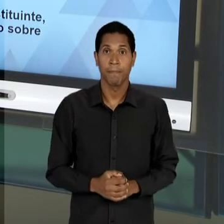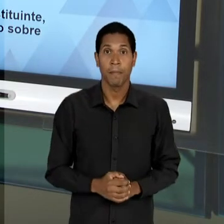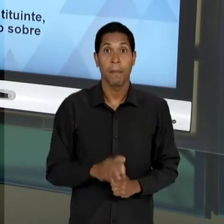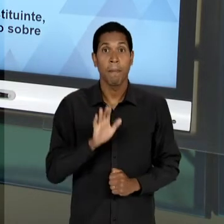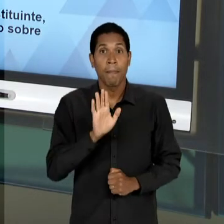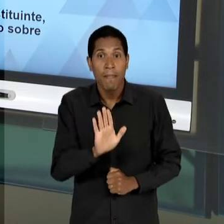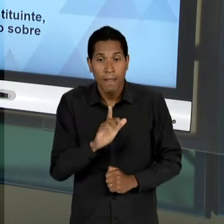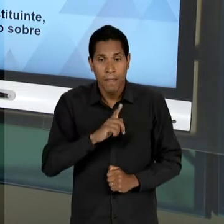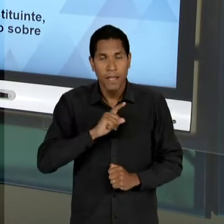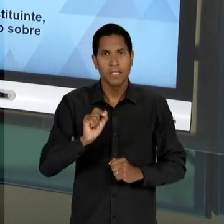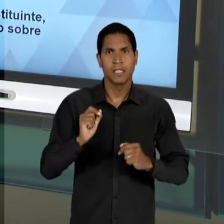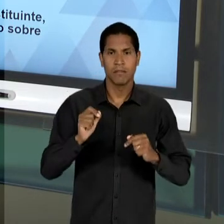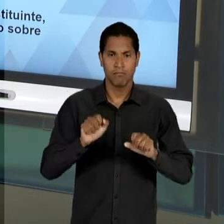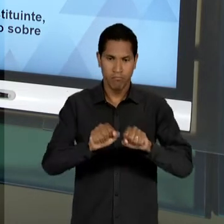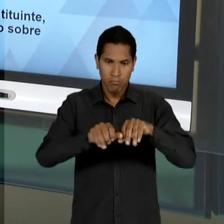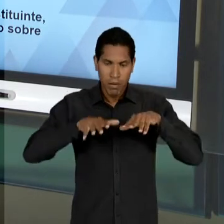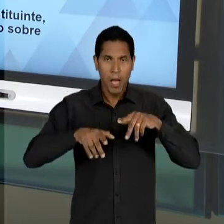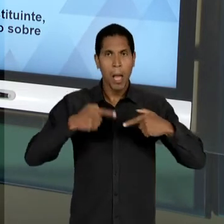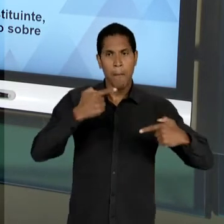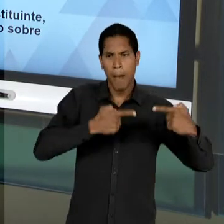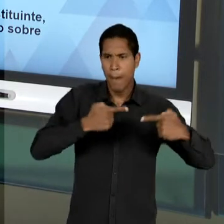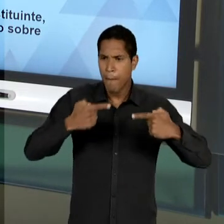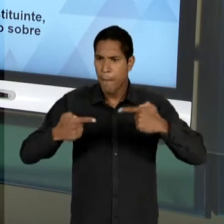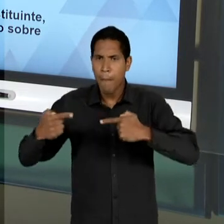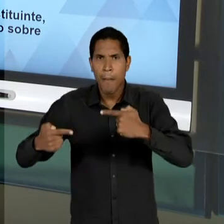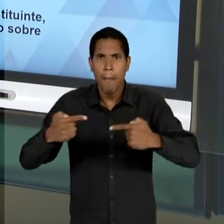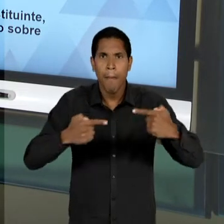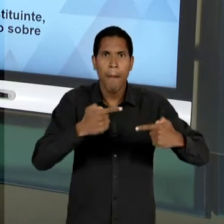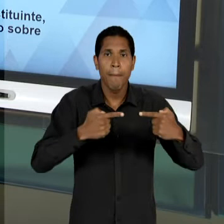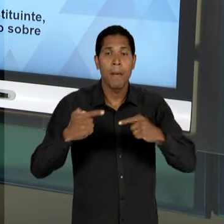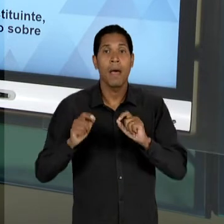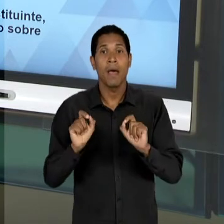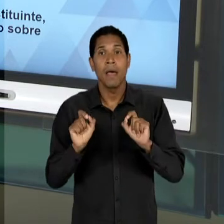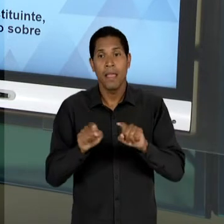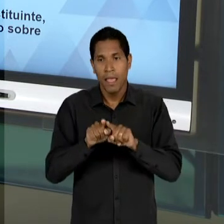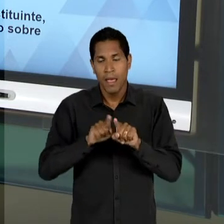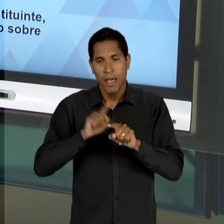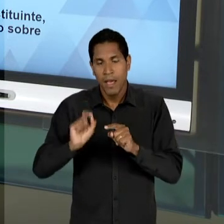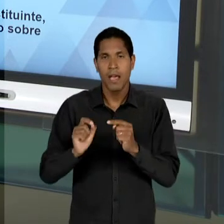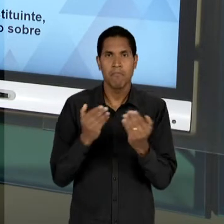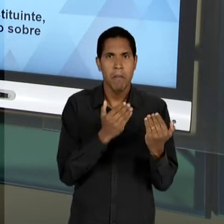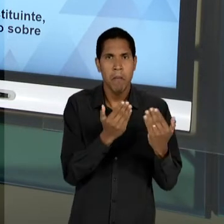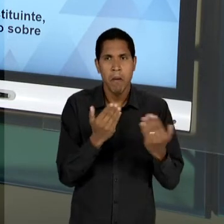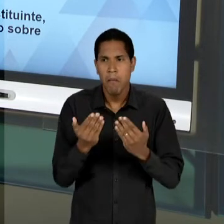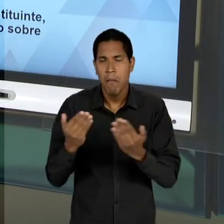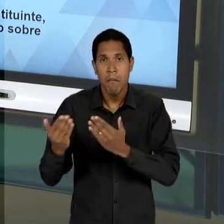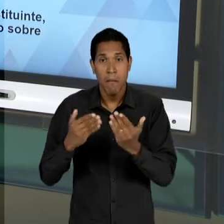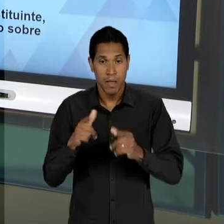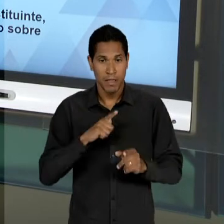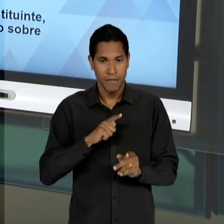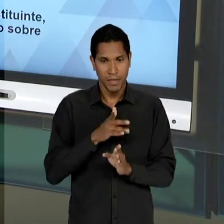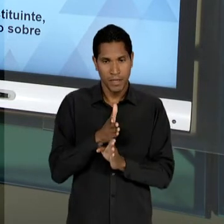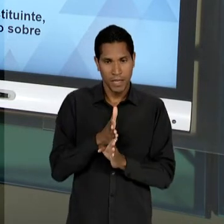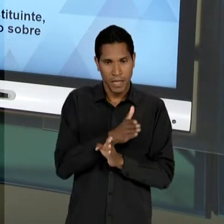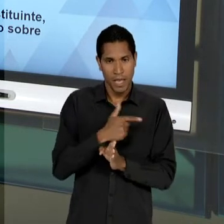DEBATES PARLAMENTARES SUBSEQUENTES À QUEDA DE VAGAS NÓS NÃO VAMOS OBSERVAR A PRESENÇA DESSE